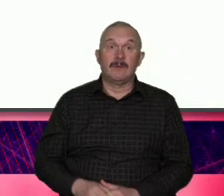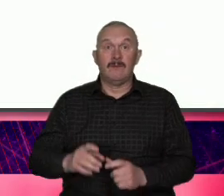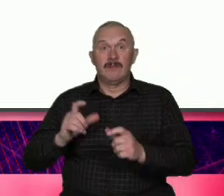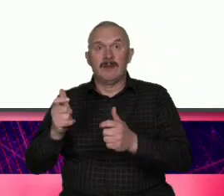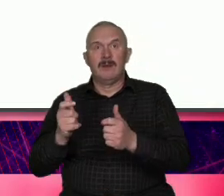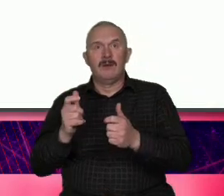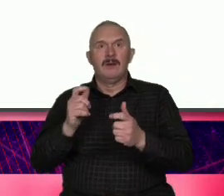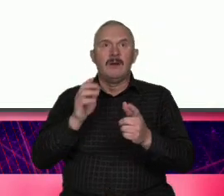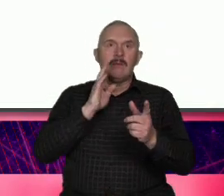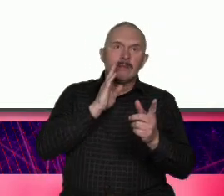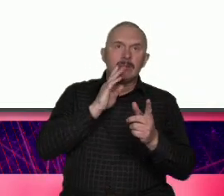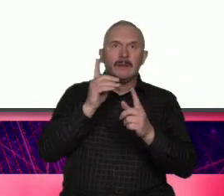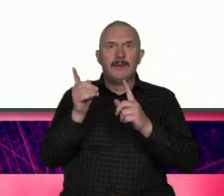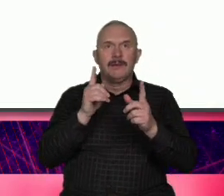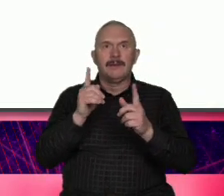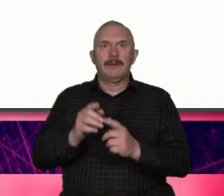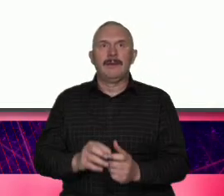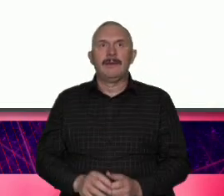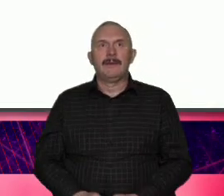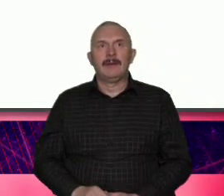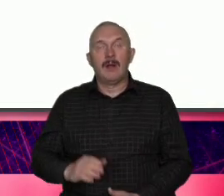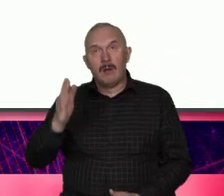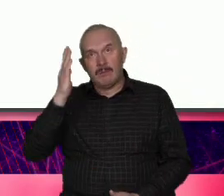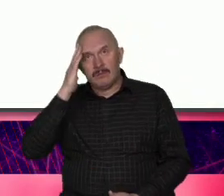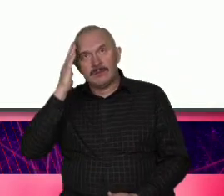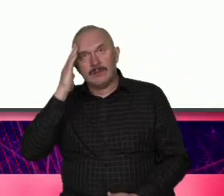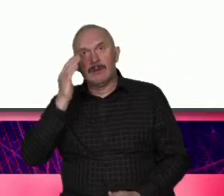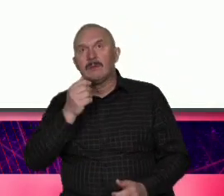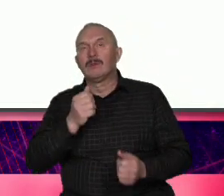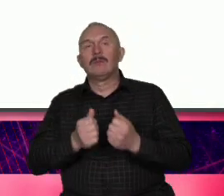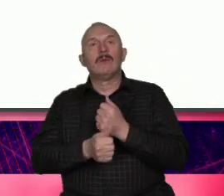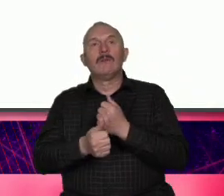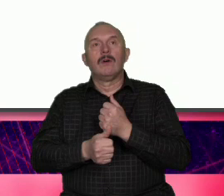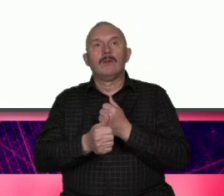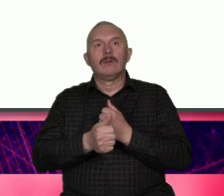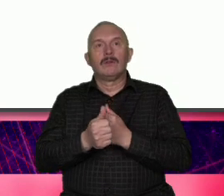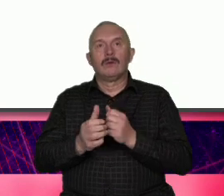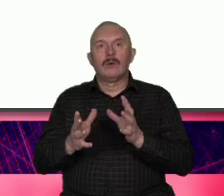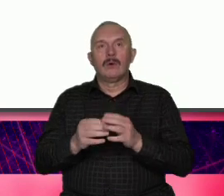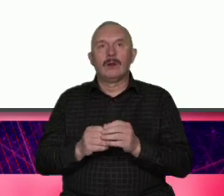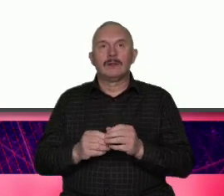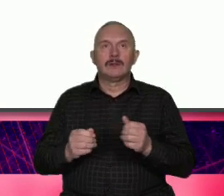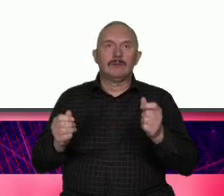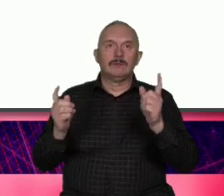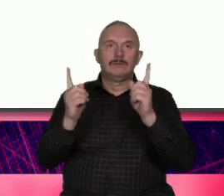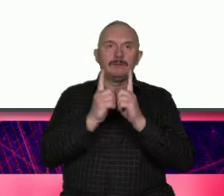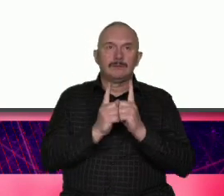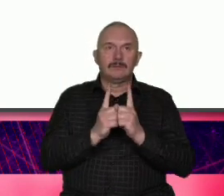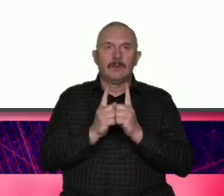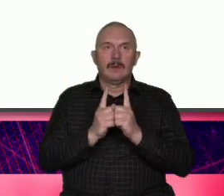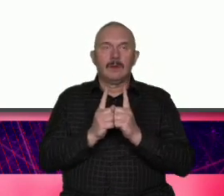kulisy trochę przy okazji uczestnictwa w webinarium które było organizowane przez